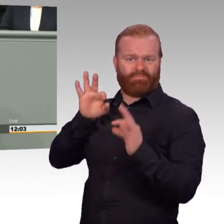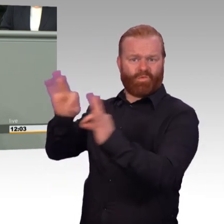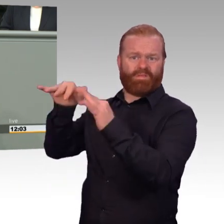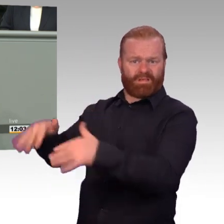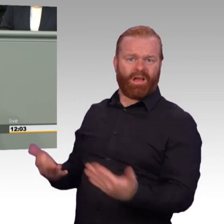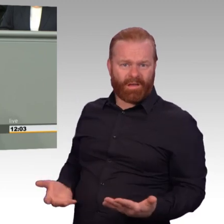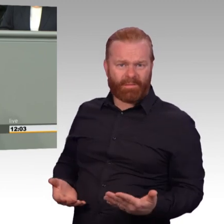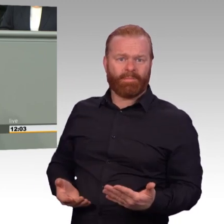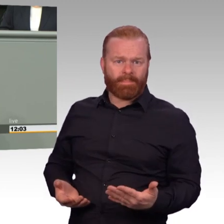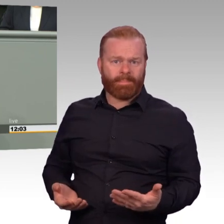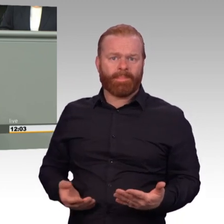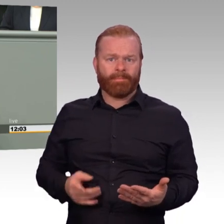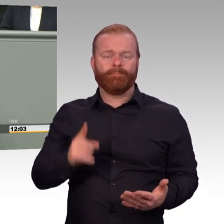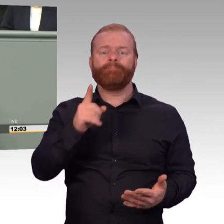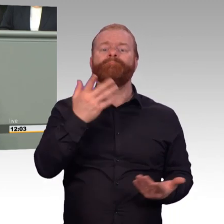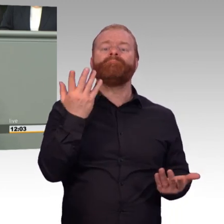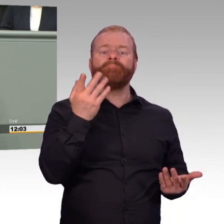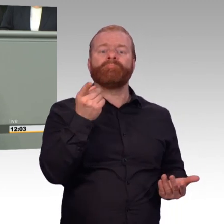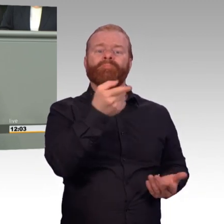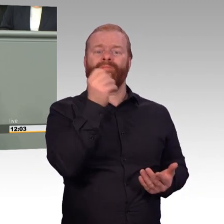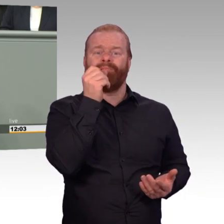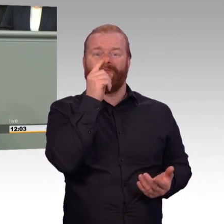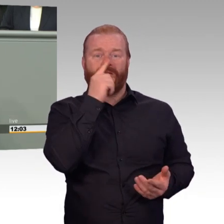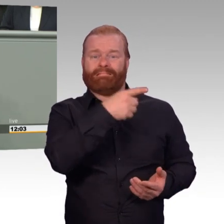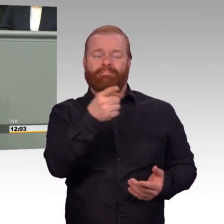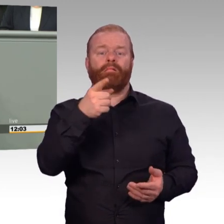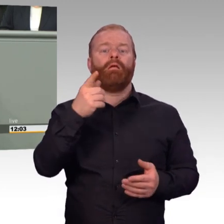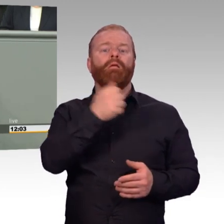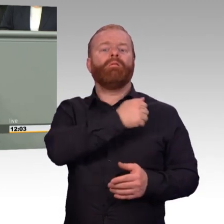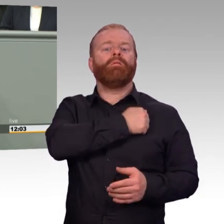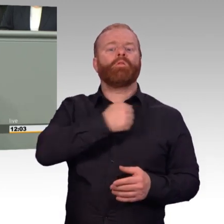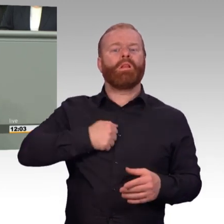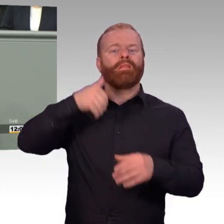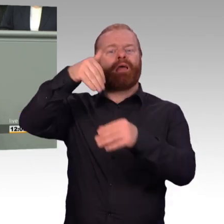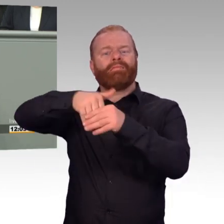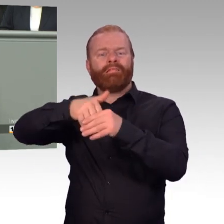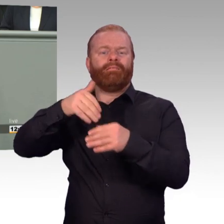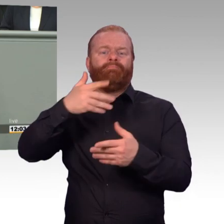Da ist dann dieses klassische Beispiel, und das wissen sogar alle in der Truppe, das ist dann der Stabsfeldwebel, der im Fitnessstudio jobbt,